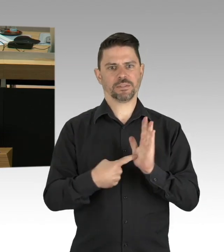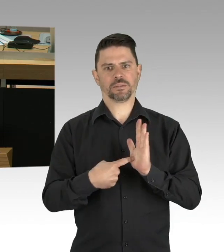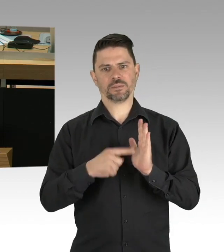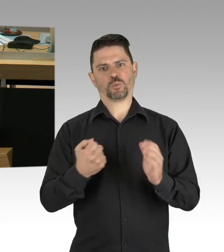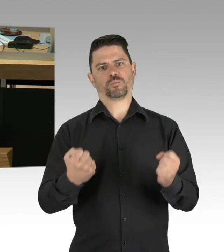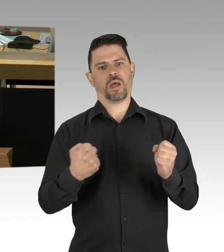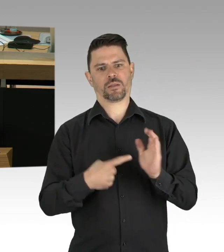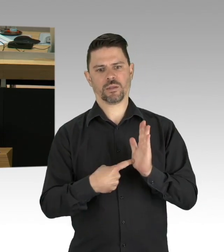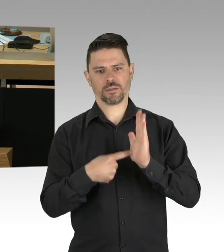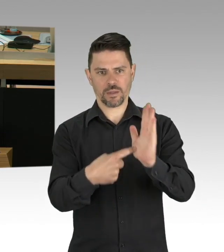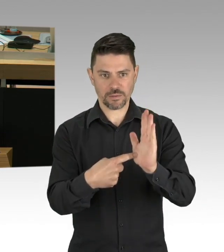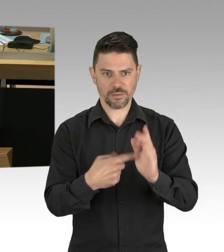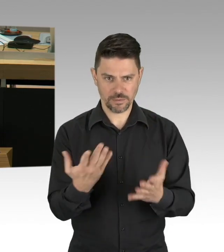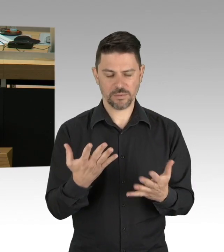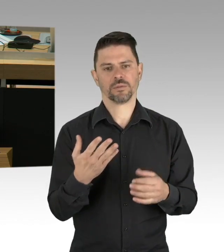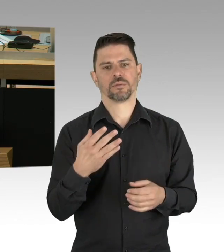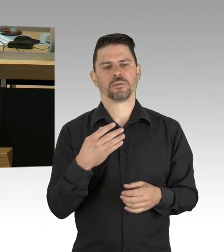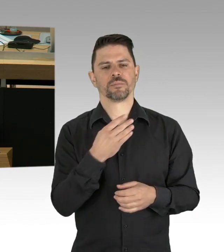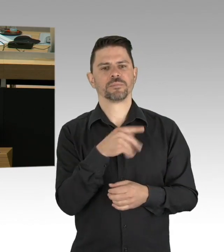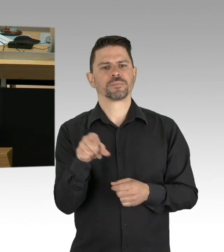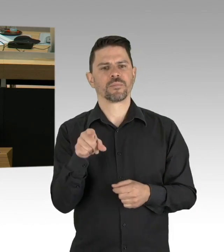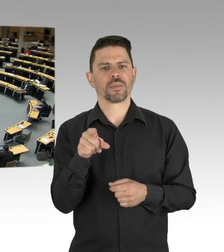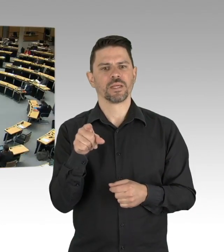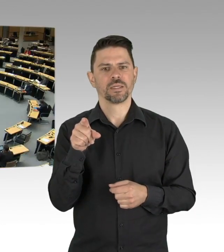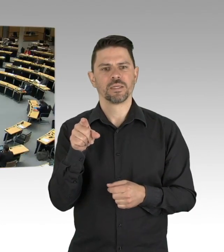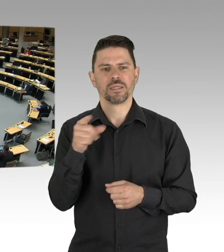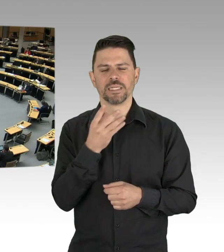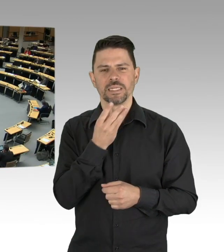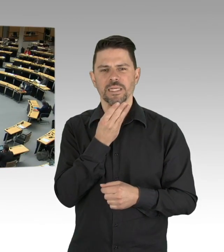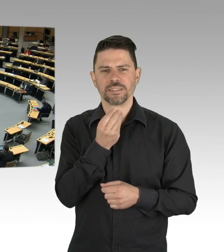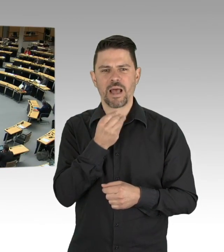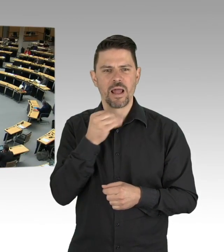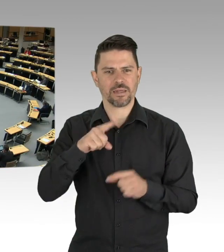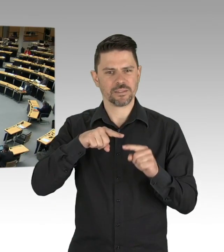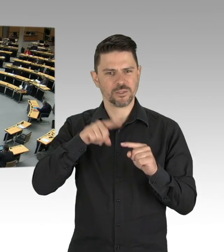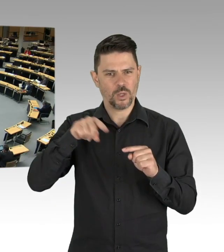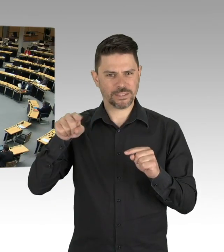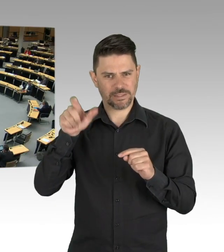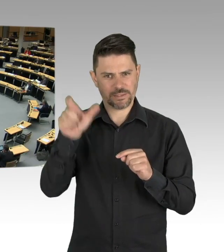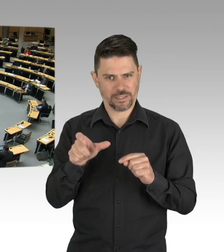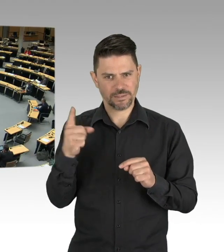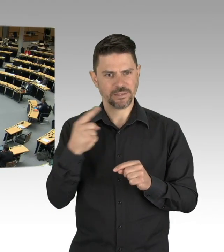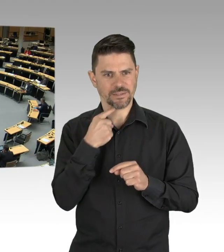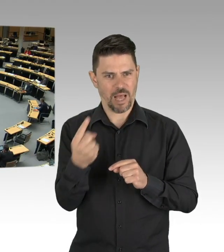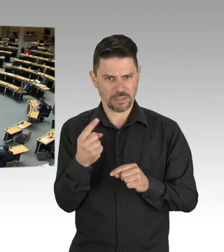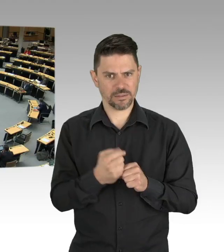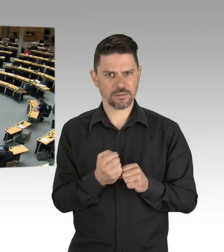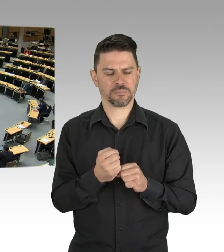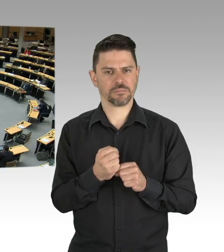darf ich das noch zeigen, das ist eine offizielle Statistik des Senates- (Zwischenrufe) Das ist die Statistik des Senates,